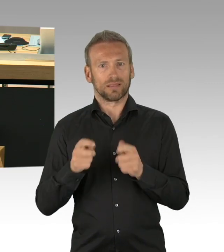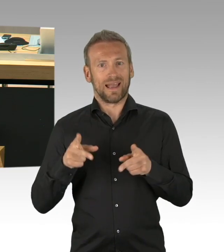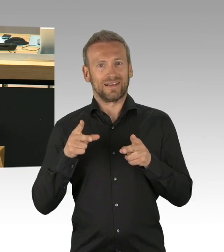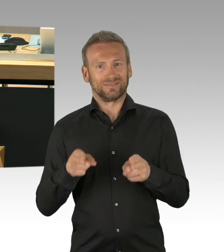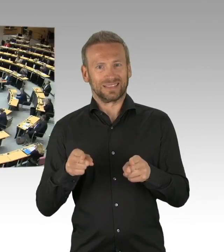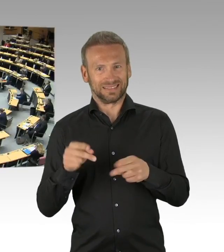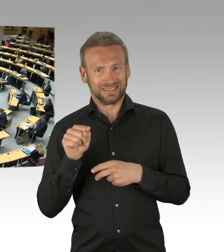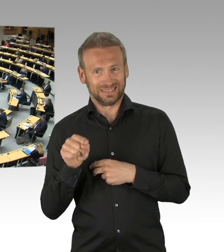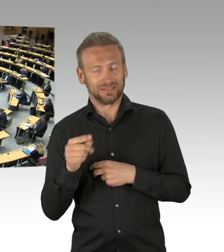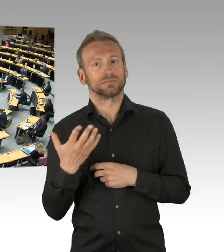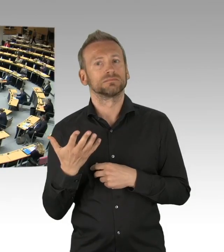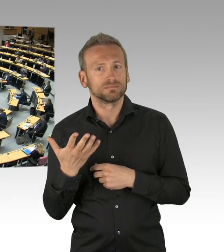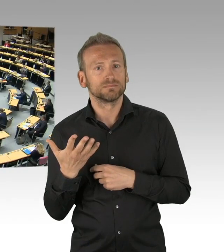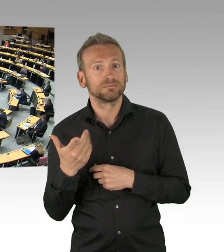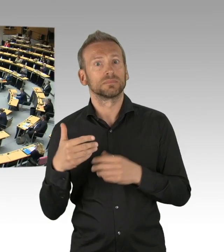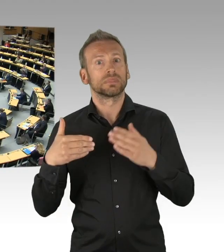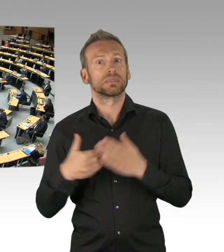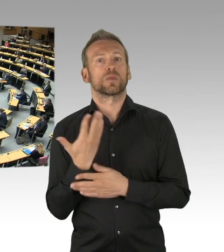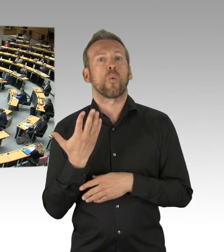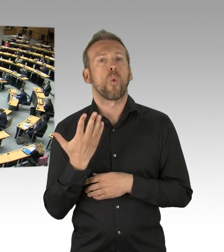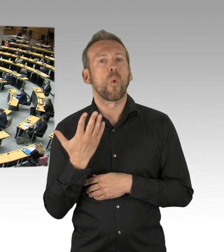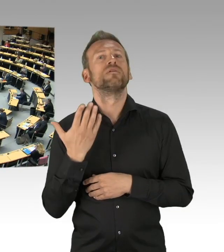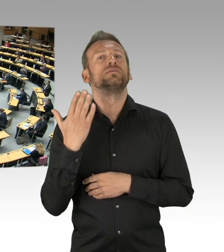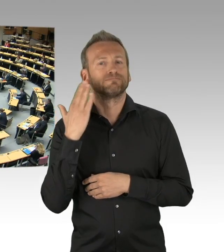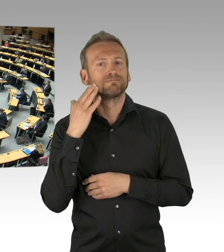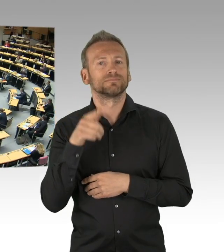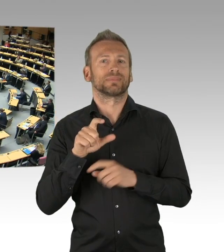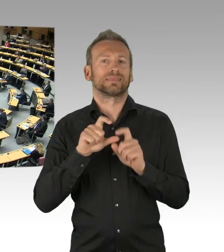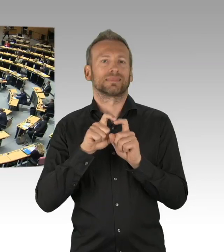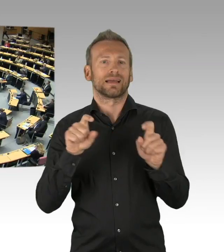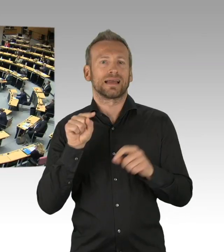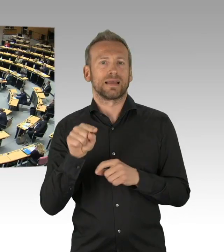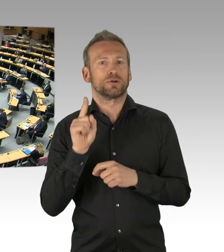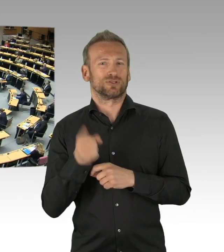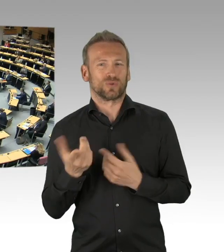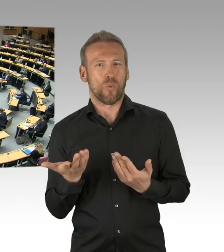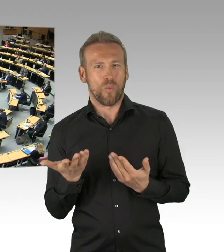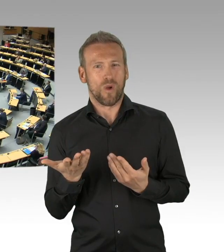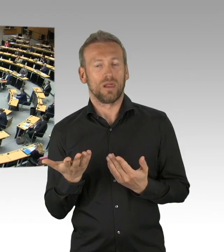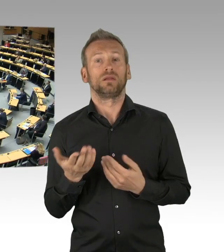(Beifall)